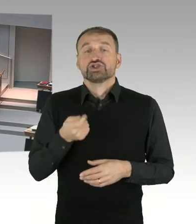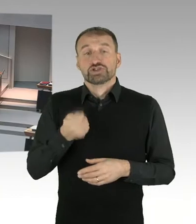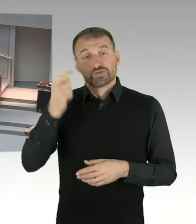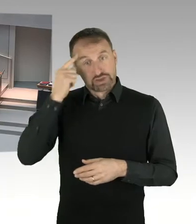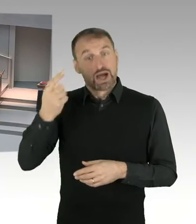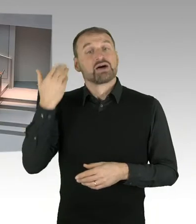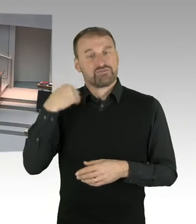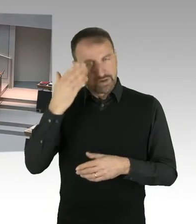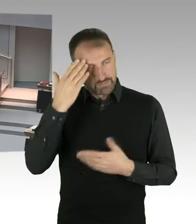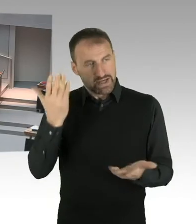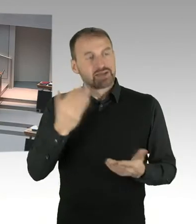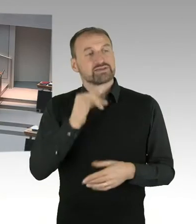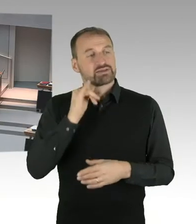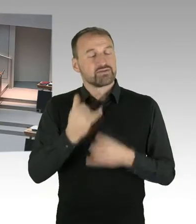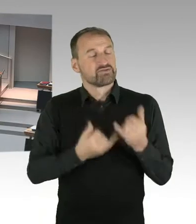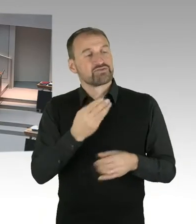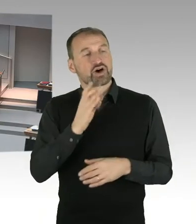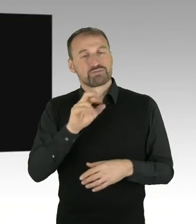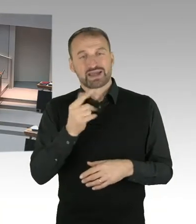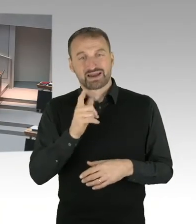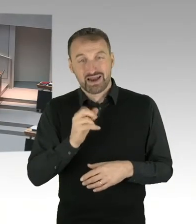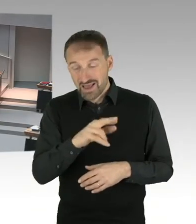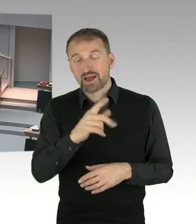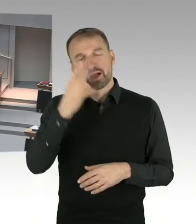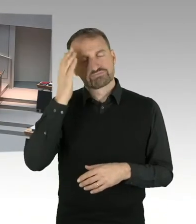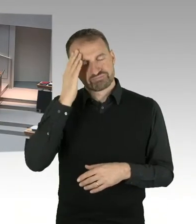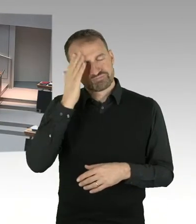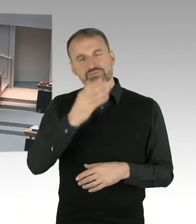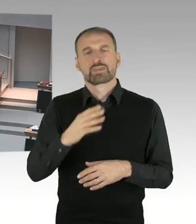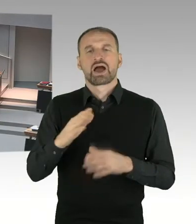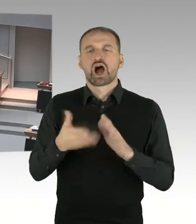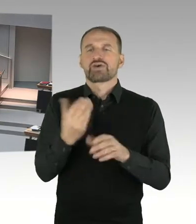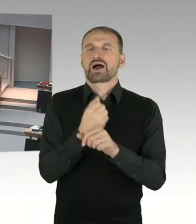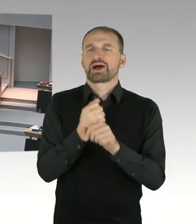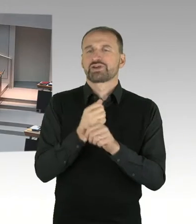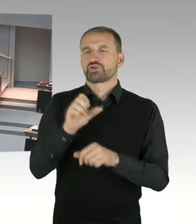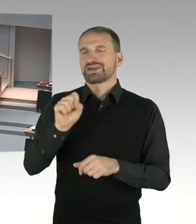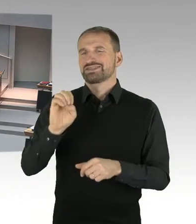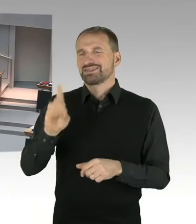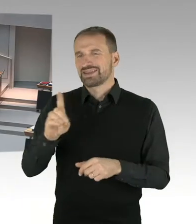Und drittens war es auch, ich gebe es zu, ehrlich, nicht ganz unwichtig, dass sie eine Frau gewesen ist. Oder eine Frau ist, Entschuldigung.